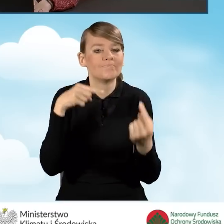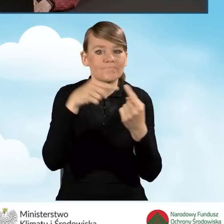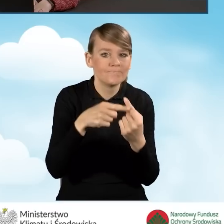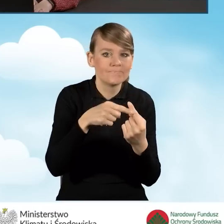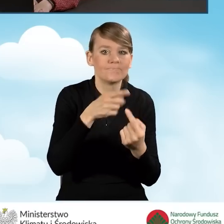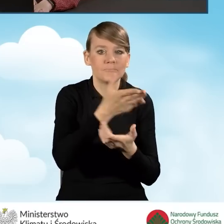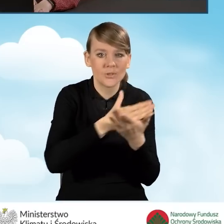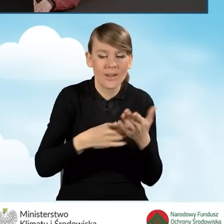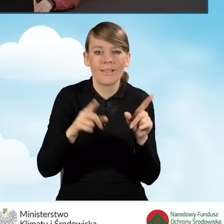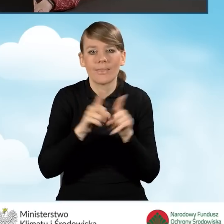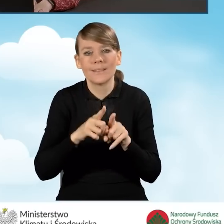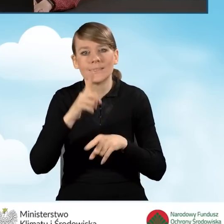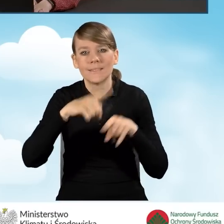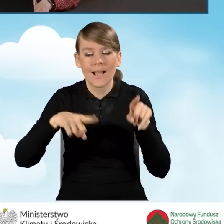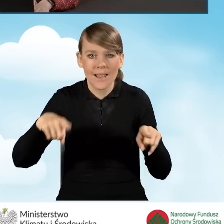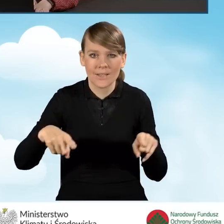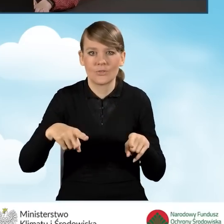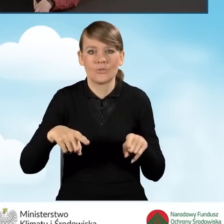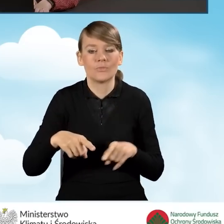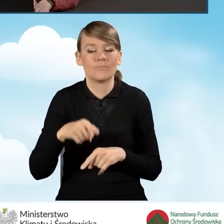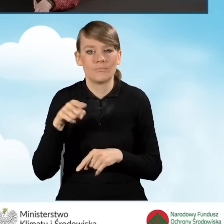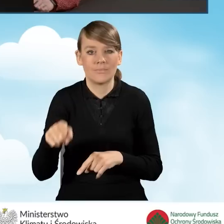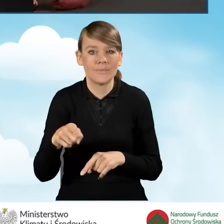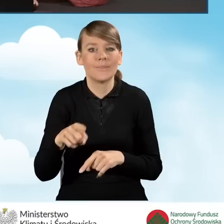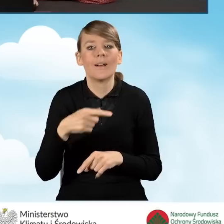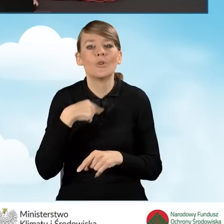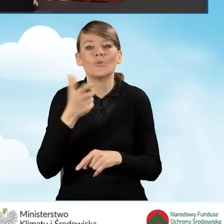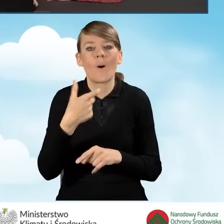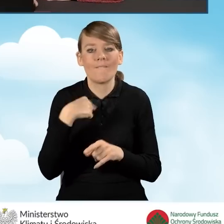i w zależności od tego, co na tym etapie wybierzemy,